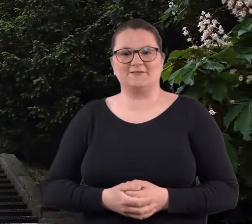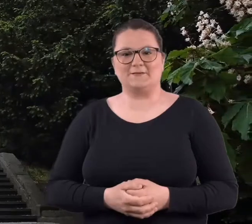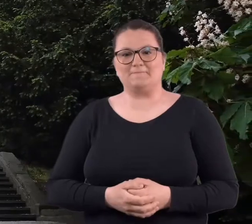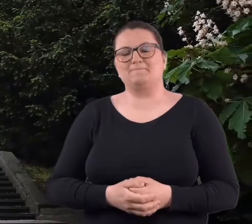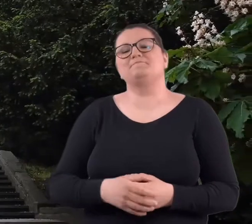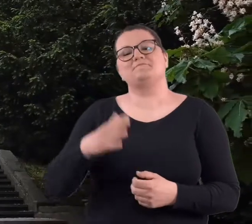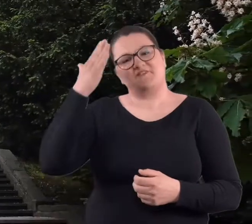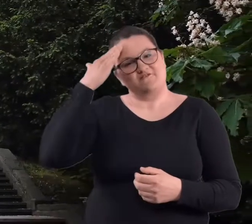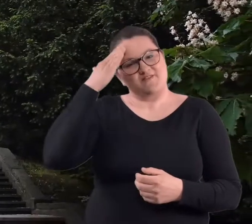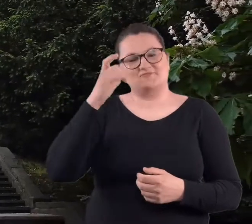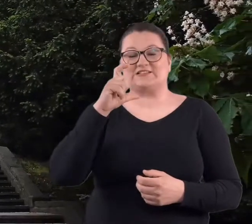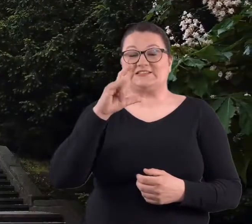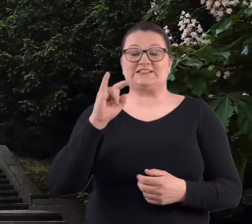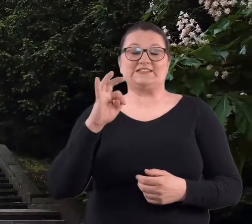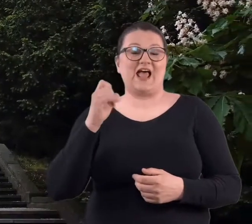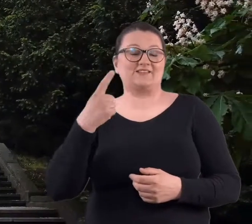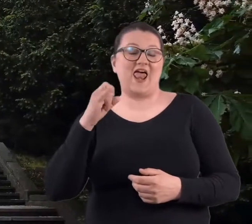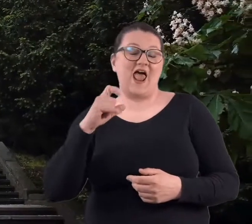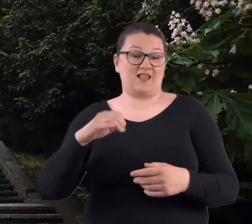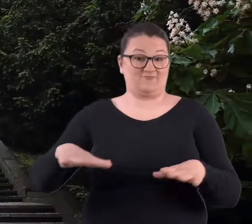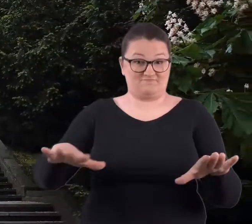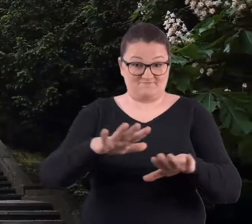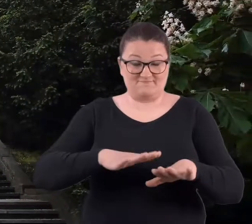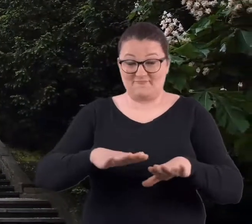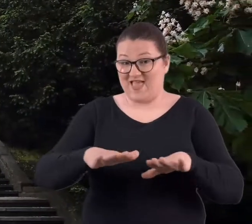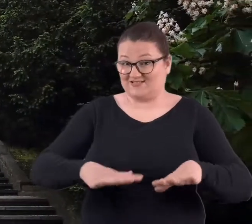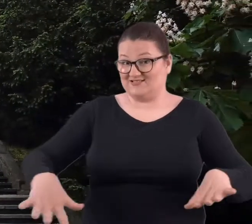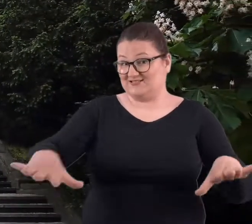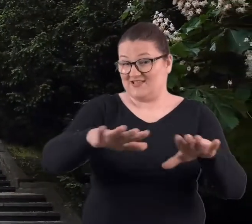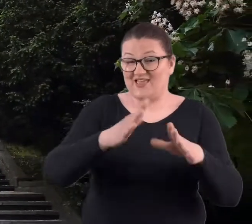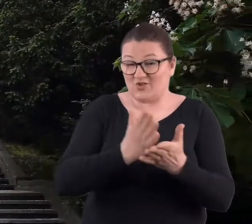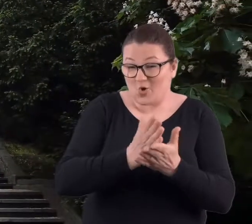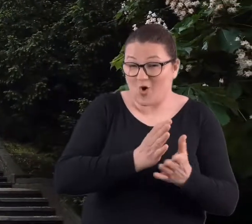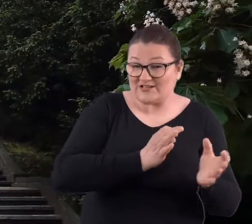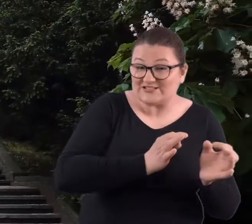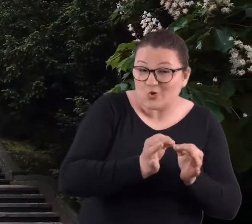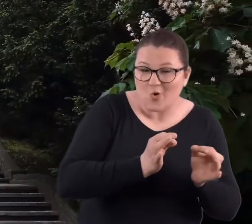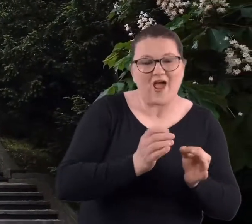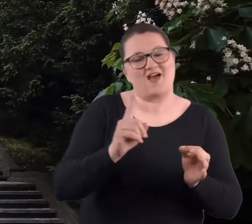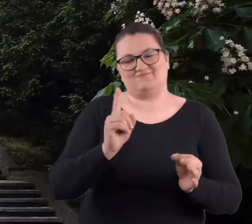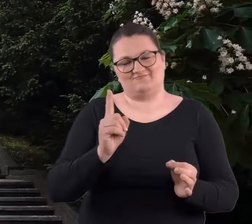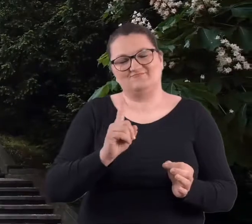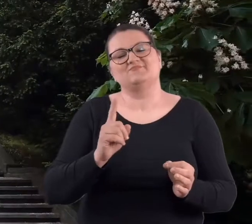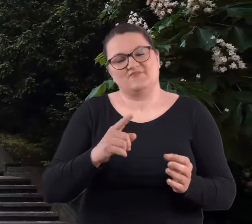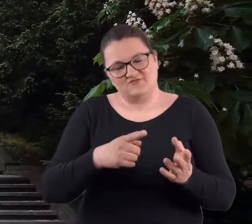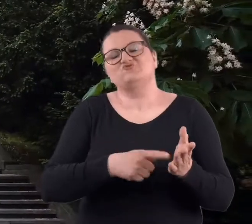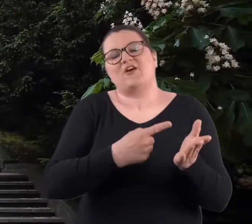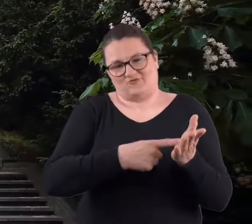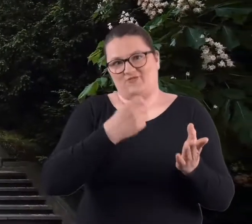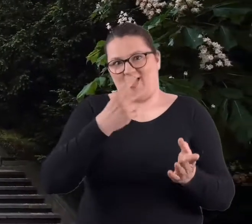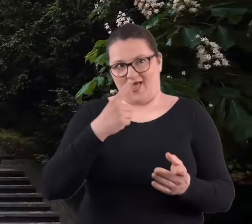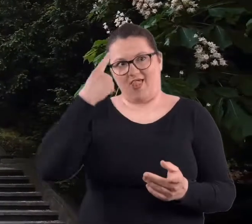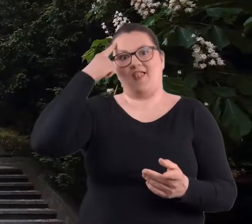ale wiem, że Cytadela to nie tylko to miejsce związane z historią, aczkolwiek często, przede wszystkim w pierwszej kolejności